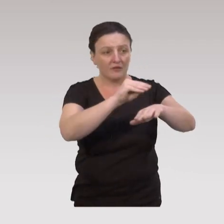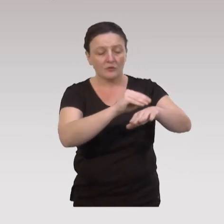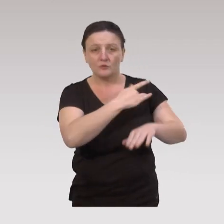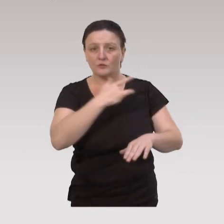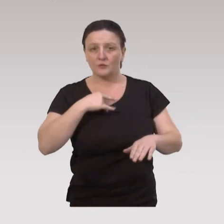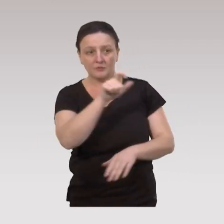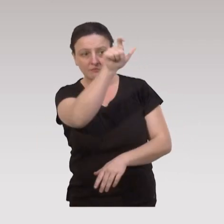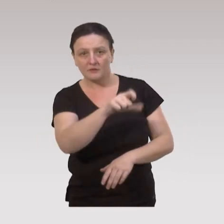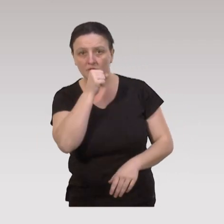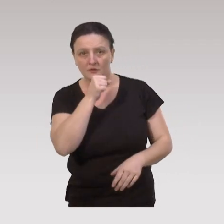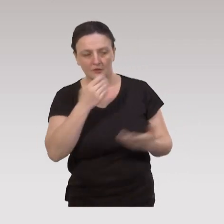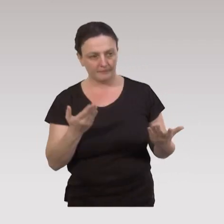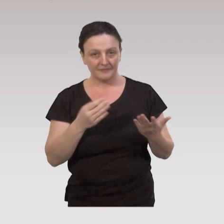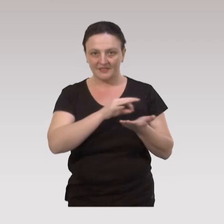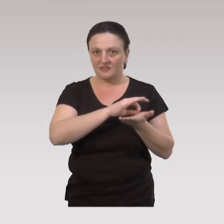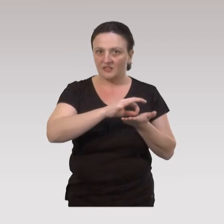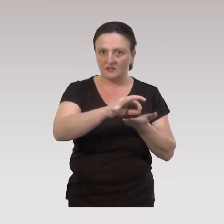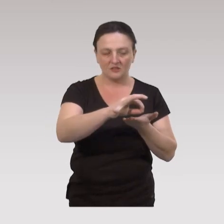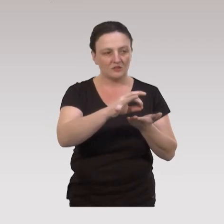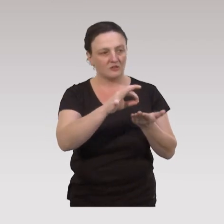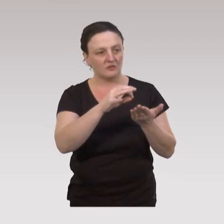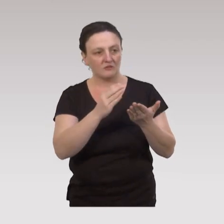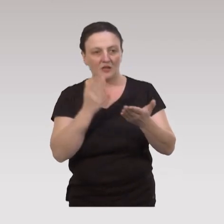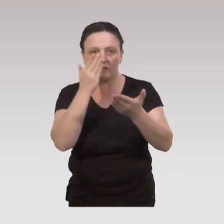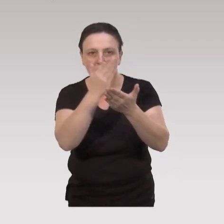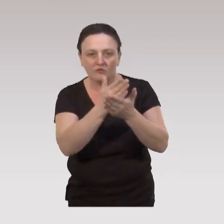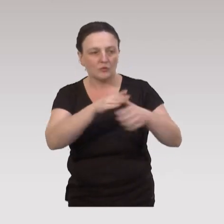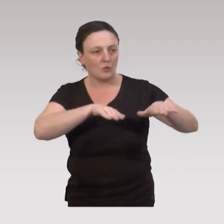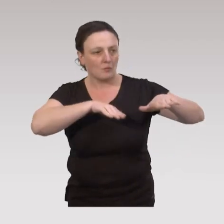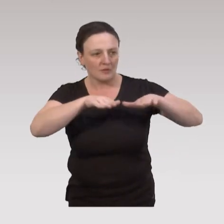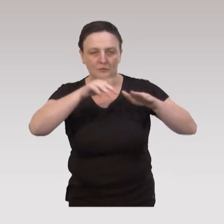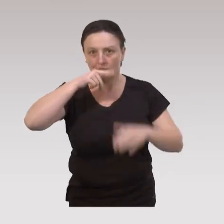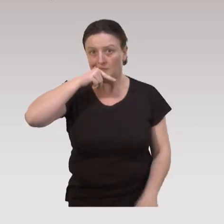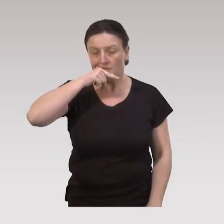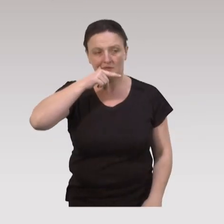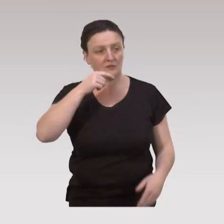sur la santé des aînées : on est sur des stratégies, d'intervention de méthodologie rigoureuse,